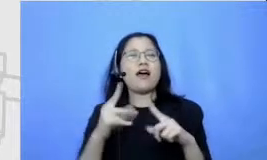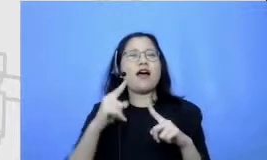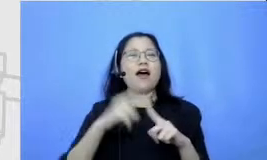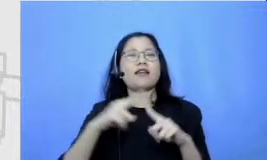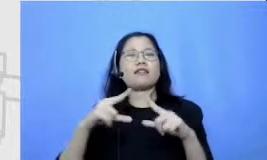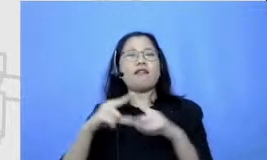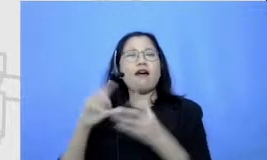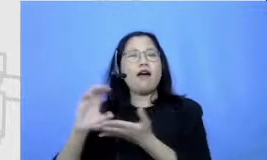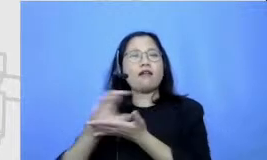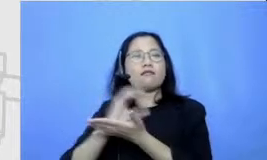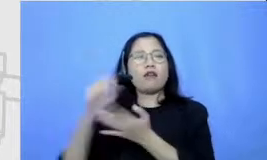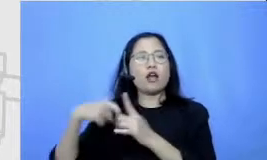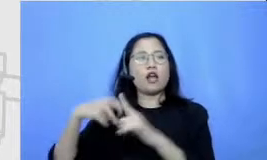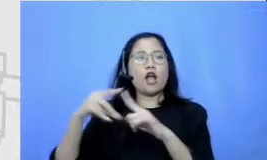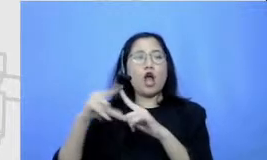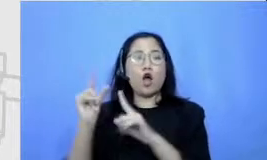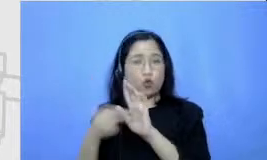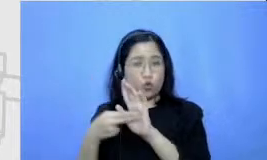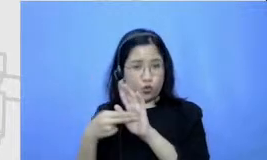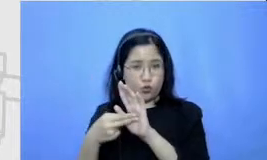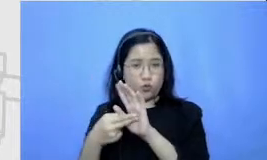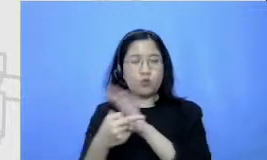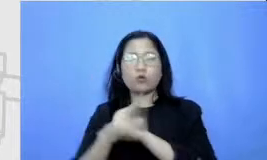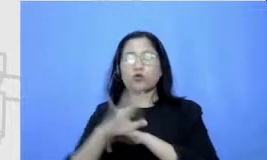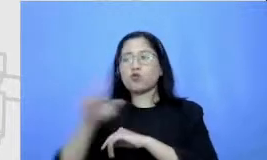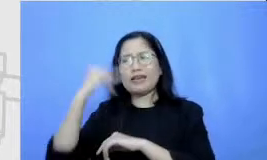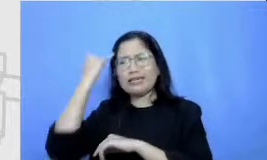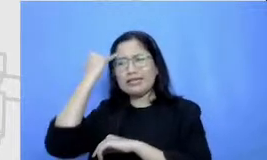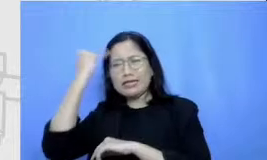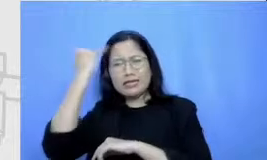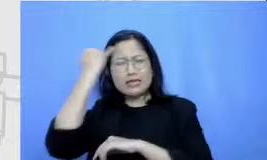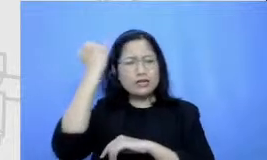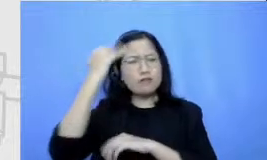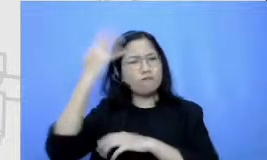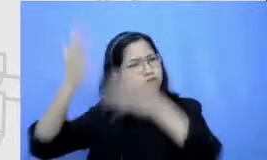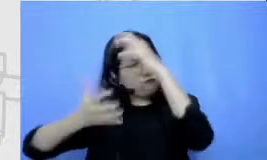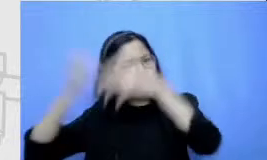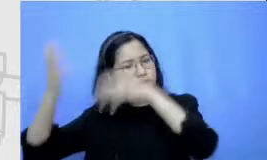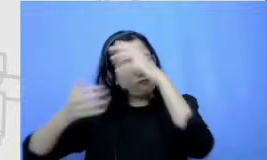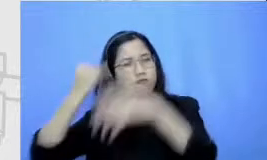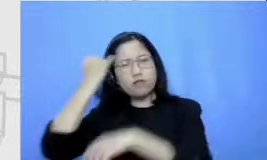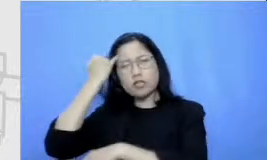yang mentah dia masukkan dulu di kesini Karena untuk mendapatkan cerpen yang terbaik